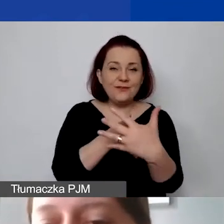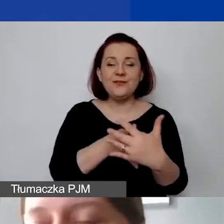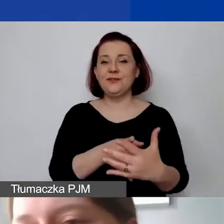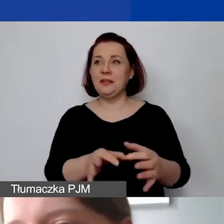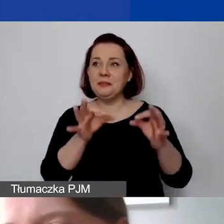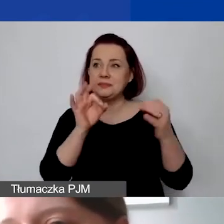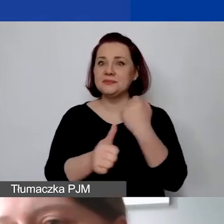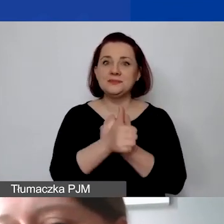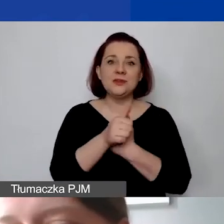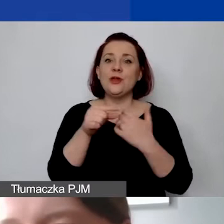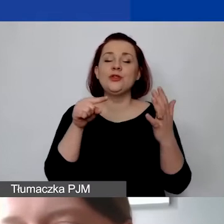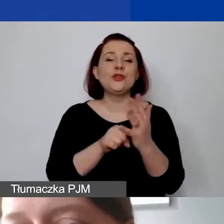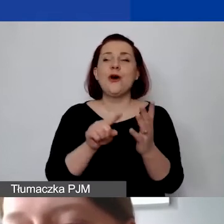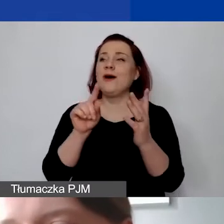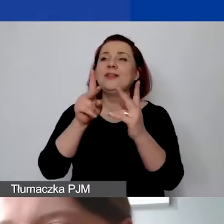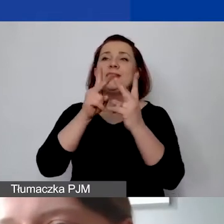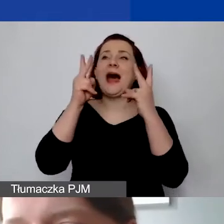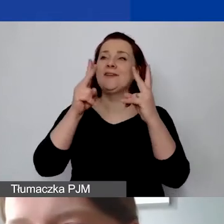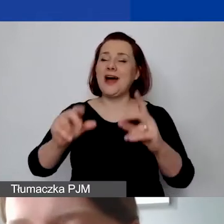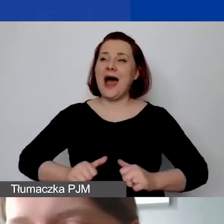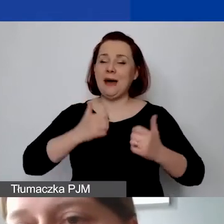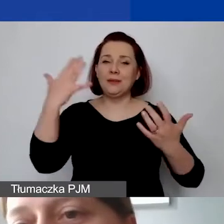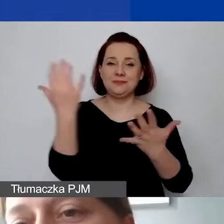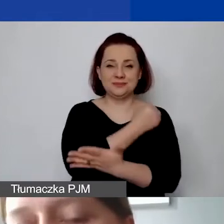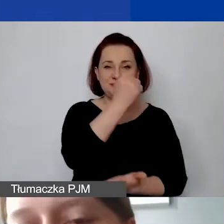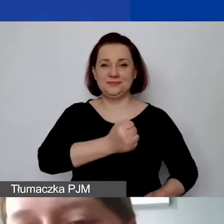to często jest klucz do sukcesu, do uzyskania dofinansowania,